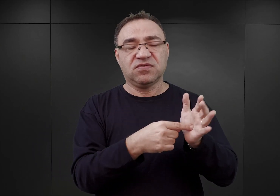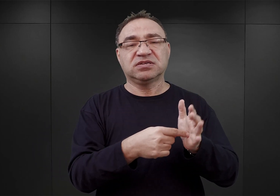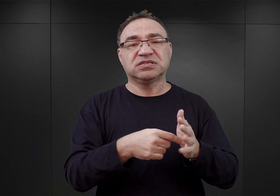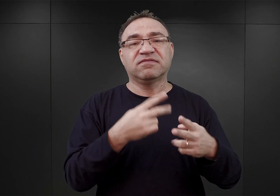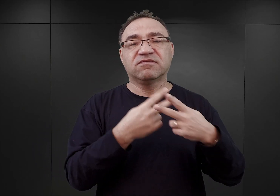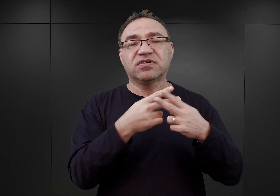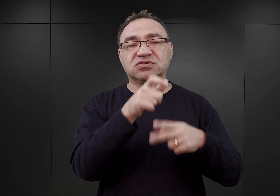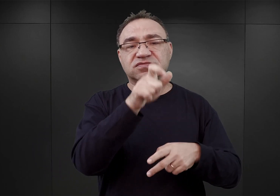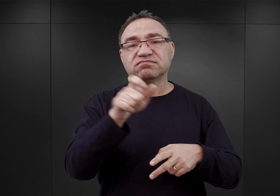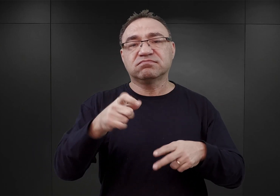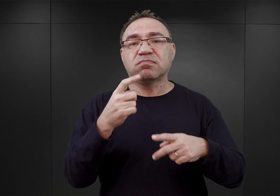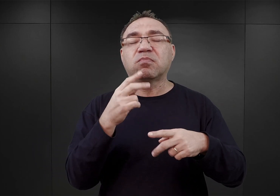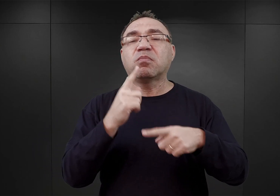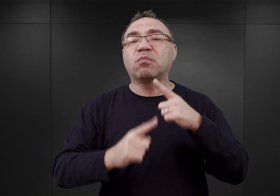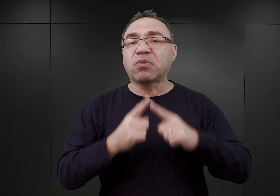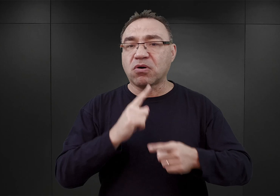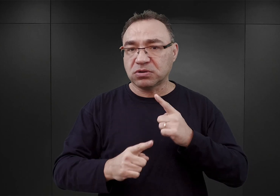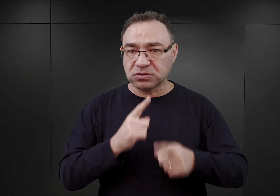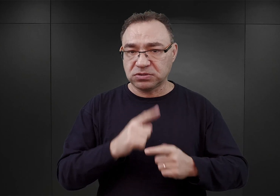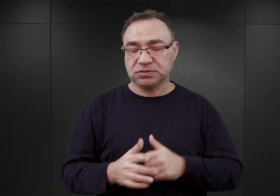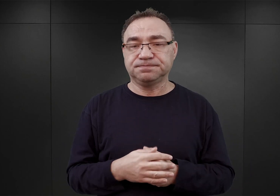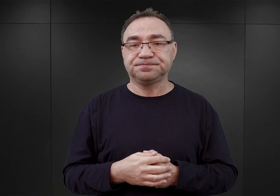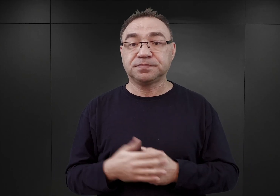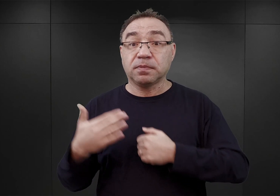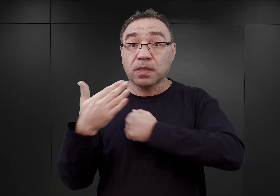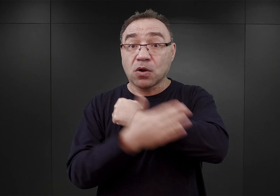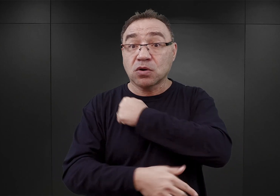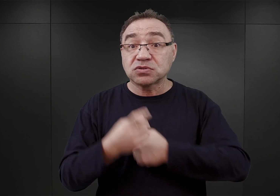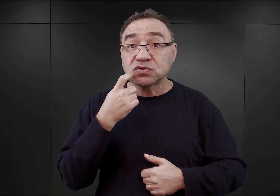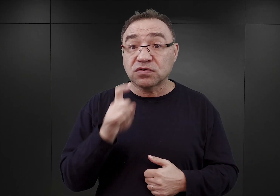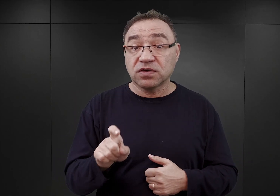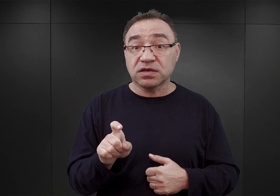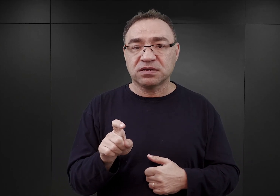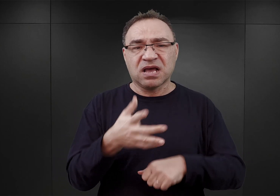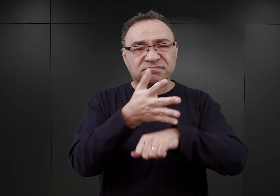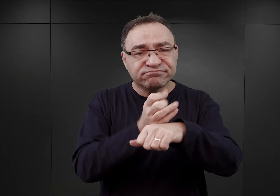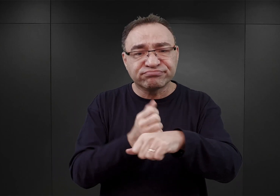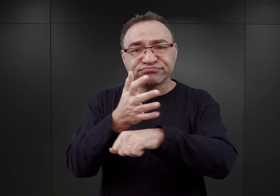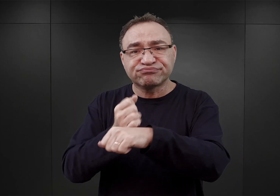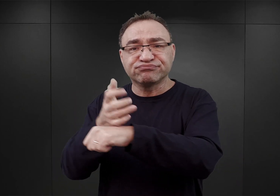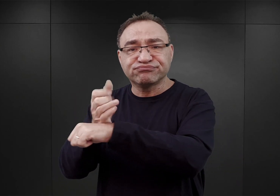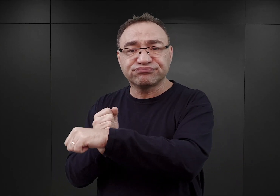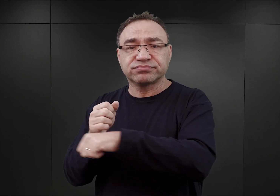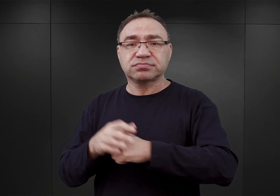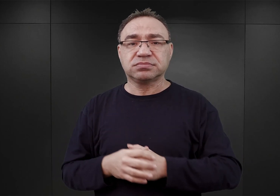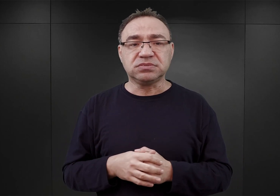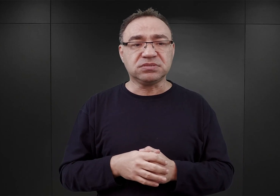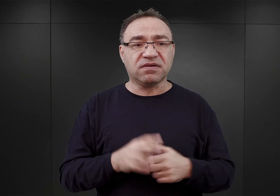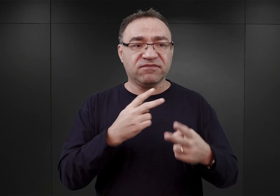Otóż już w końcu kwietnia w wyniku owych aresztowań zaczęły zapełniać się więzienia lokalne,